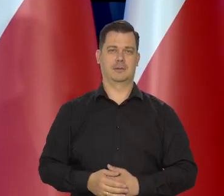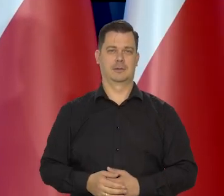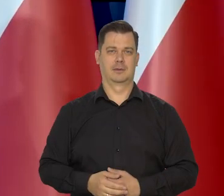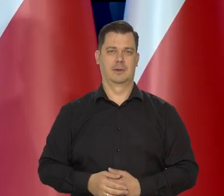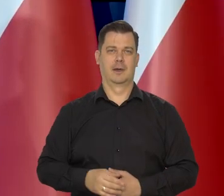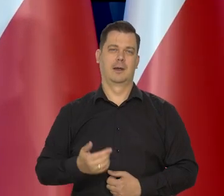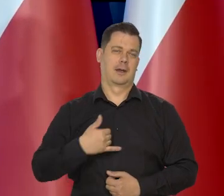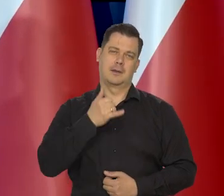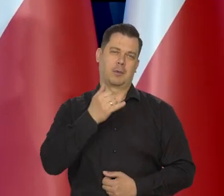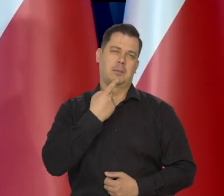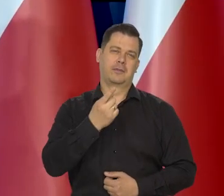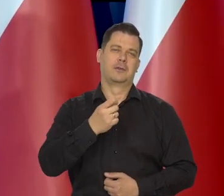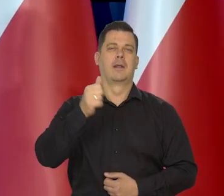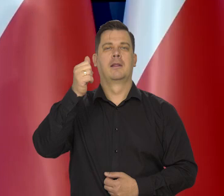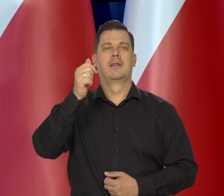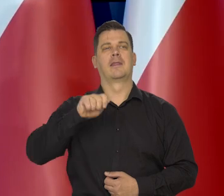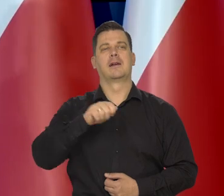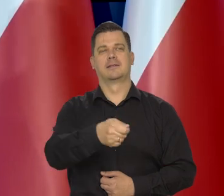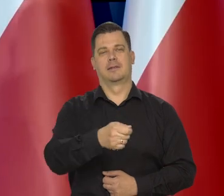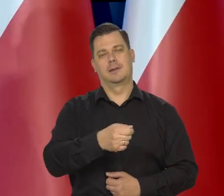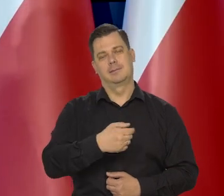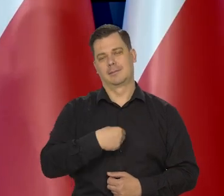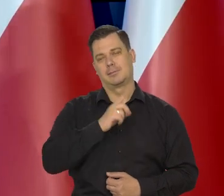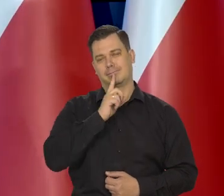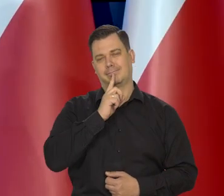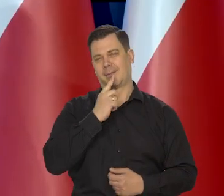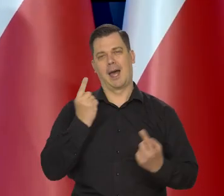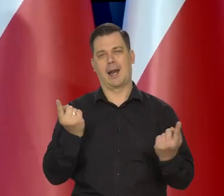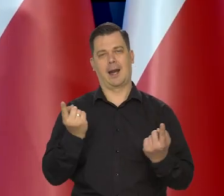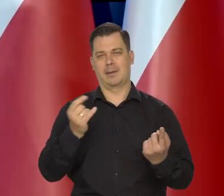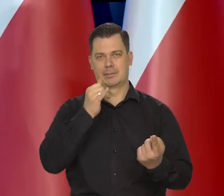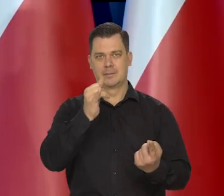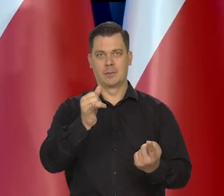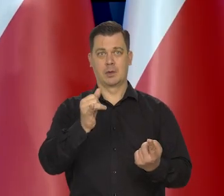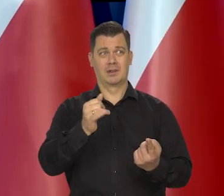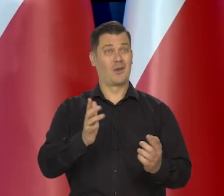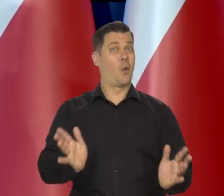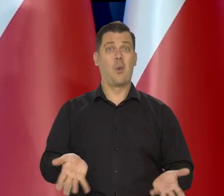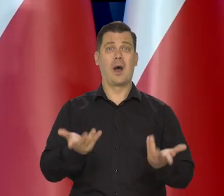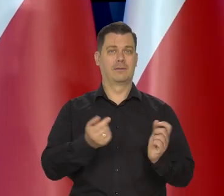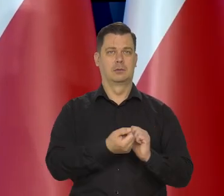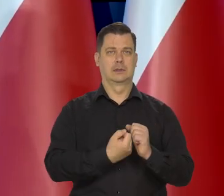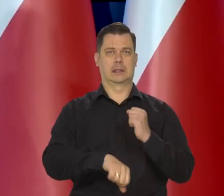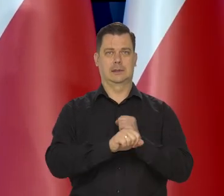Nie mogę nas wymieniać oczywiście i reklamować, bo wyjątkowo łatwo jest zastąpić to masło.